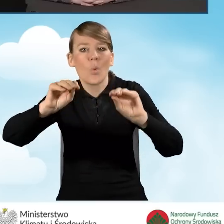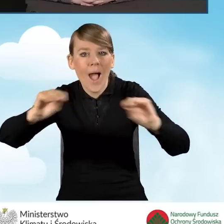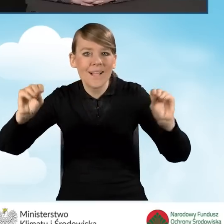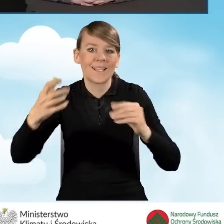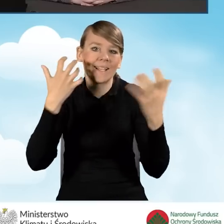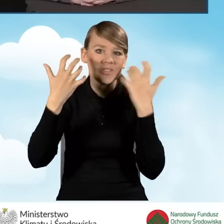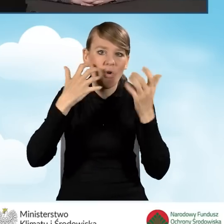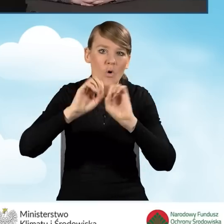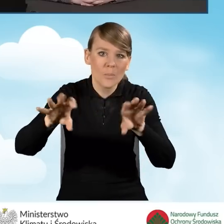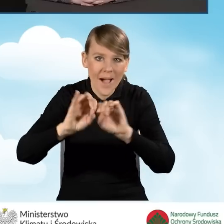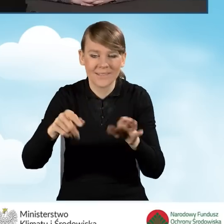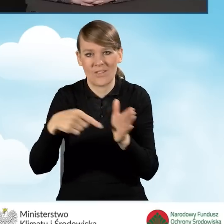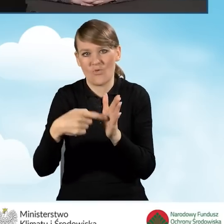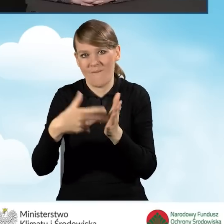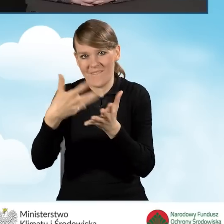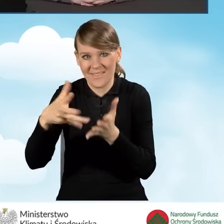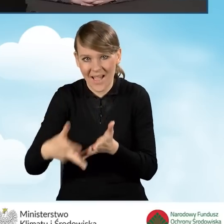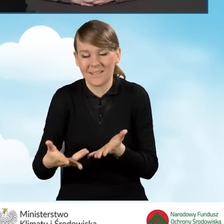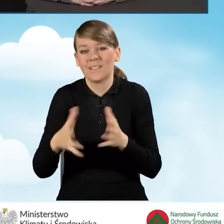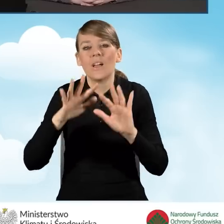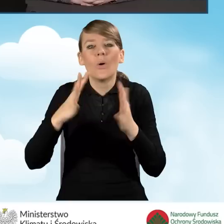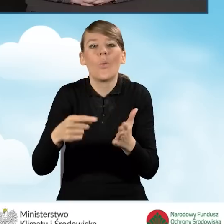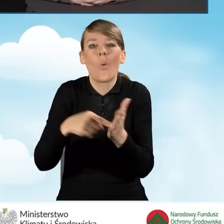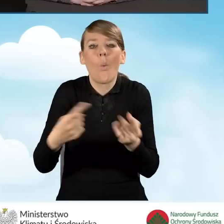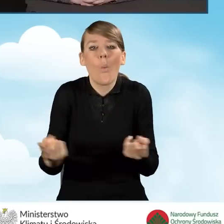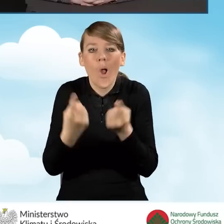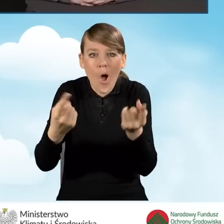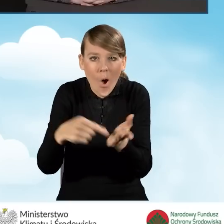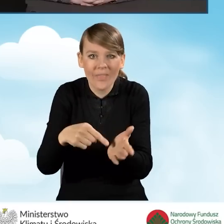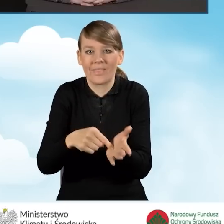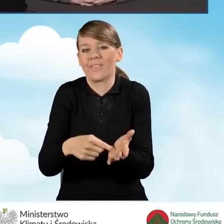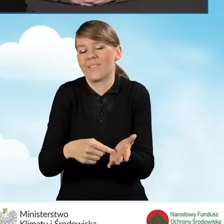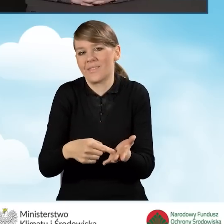czyli te wszystkie ulotki, reklamy itd.